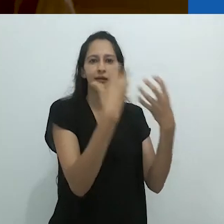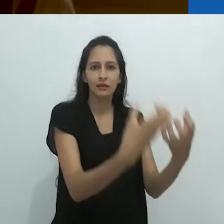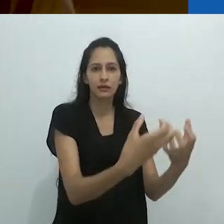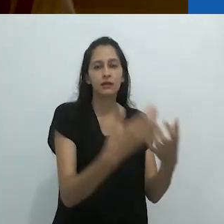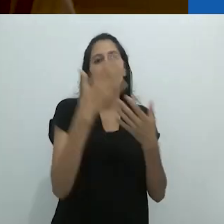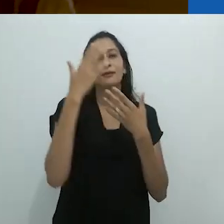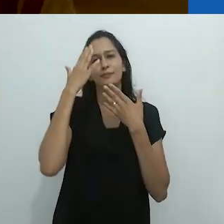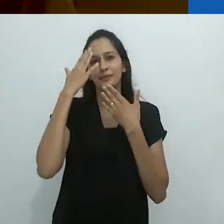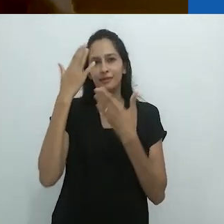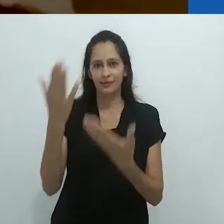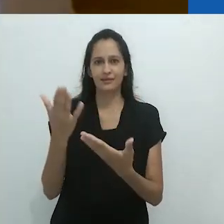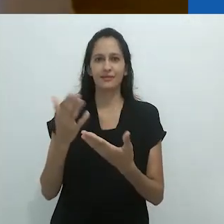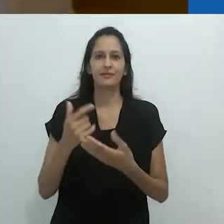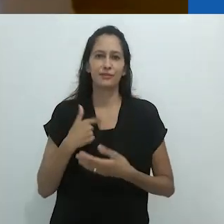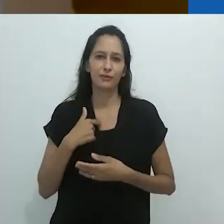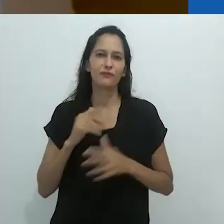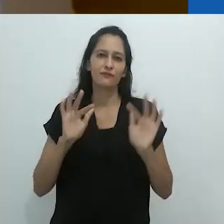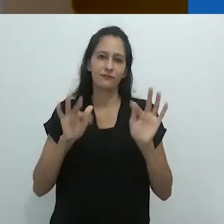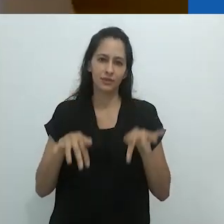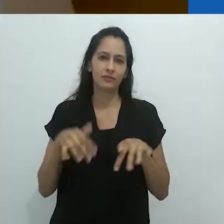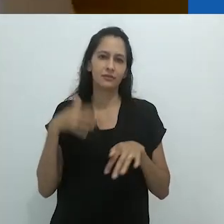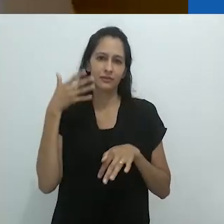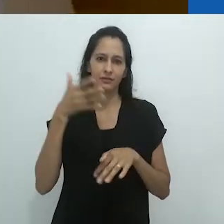Obrigada.